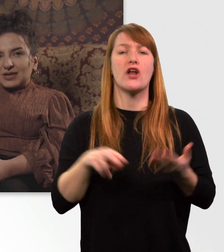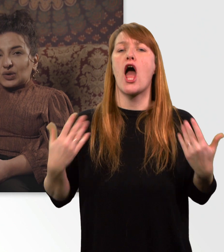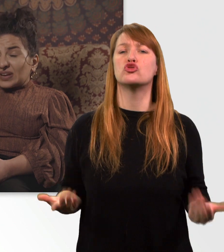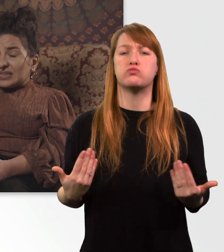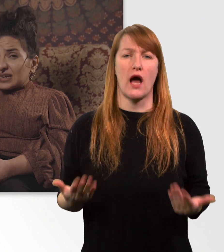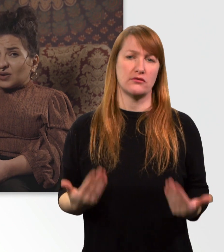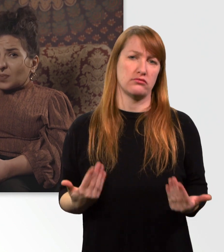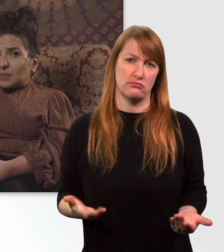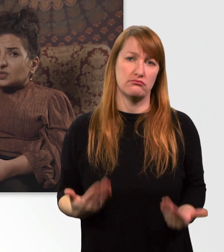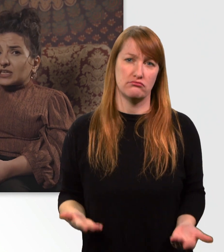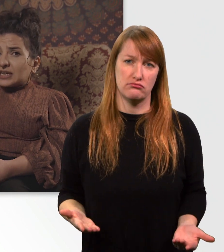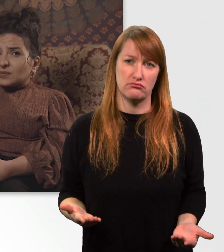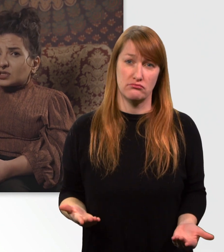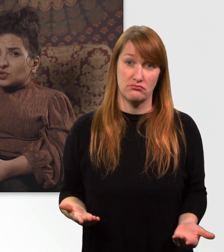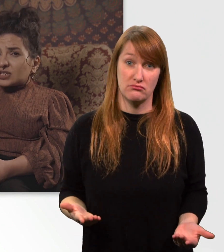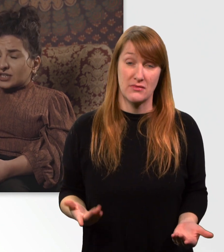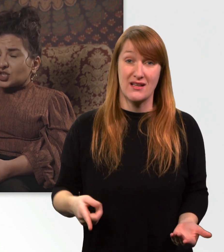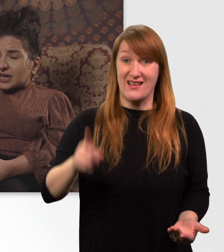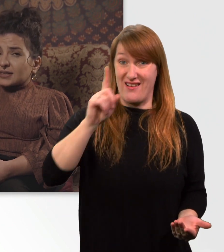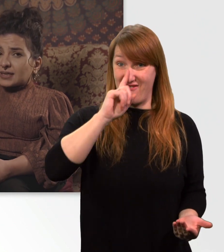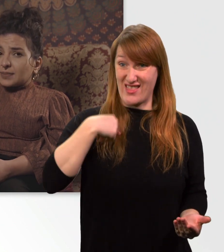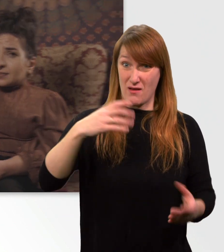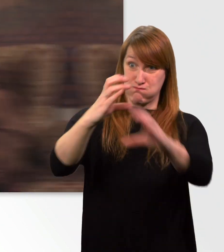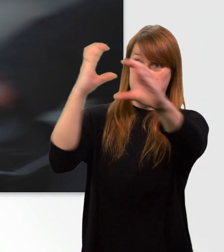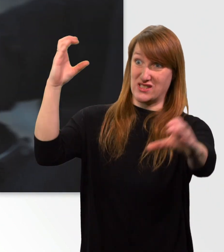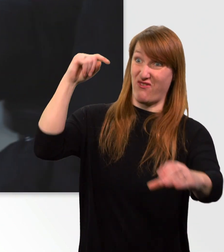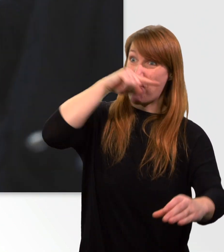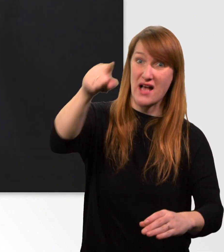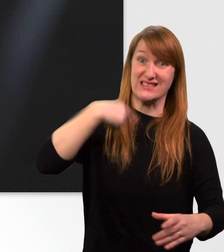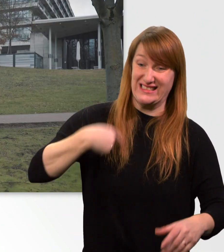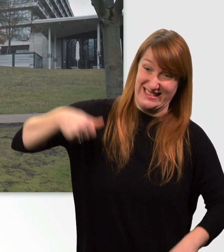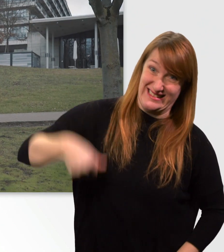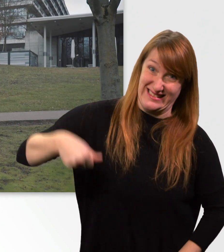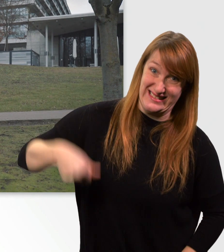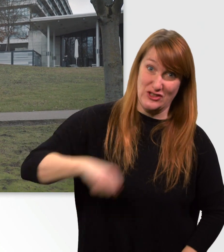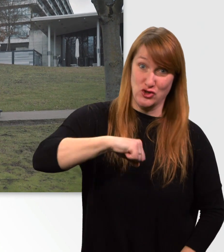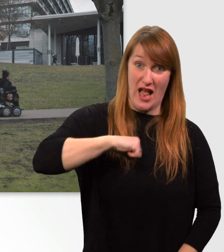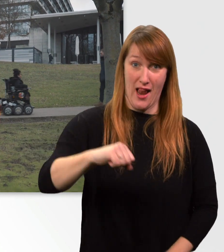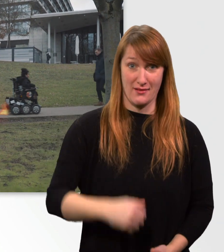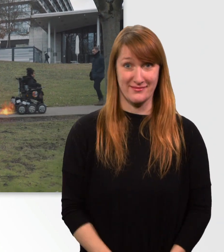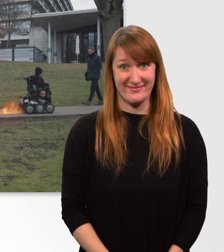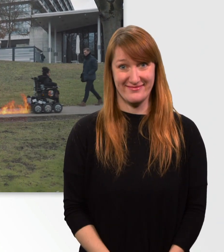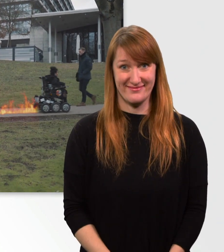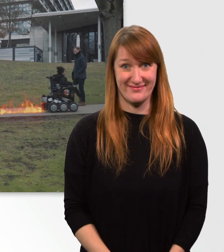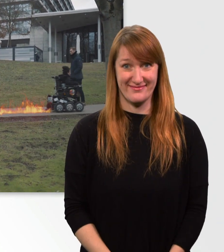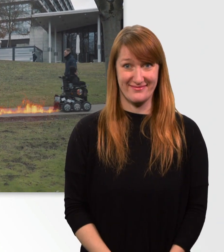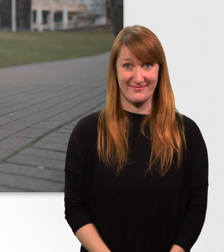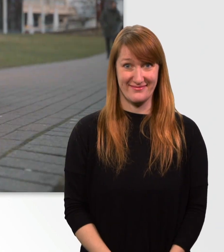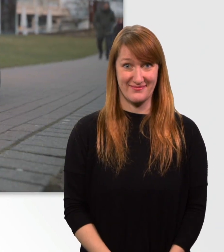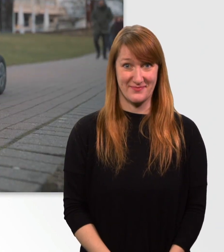Wenn ich dann noch meinen Bus kriegen muss, muss ich ganz schön Gas geben. (Musik)